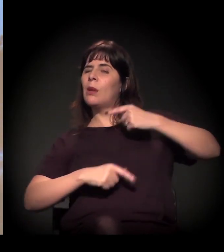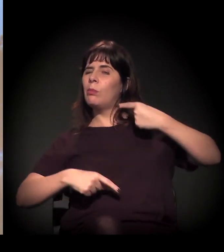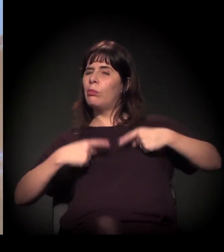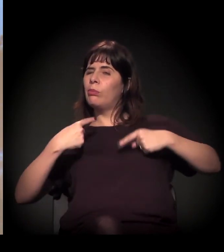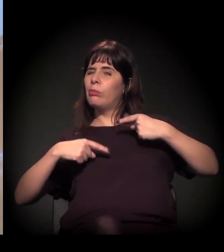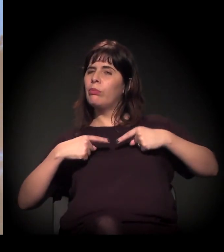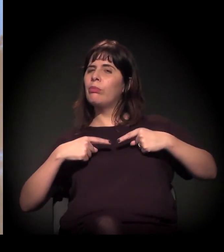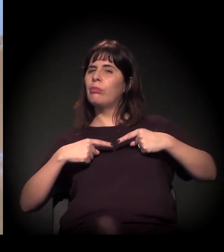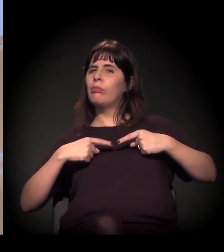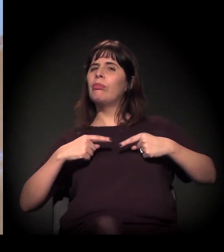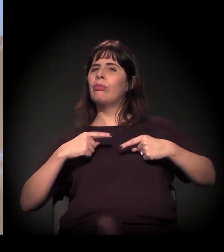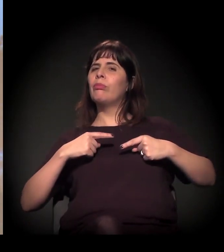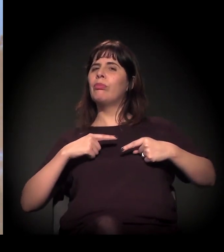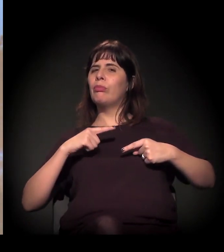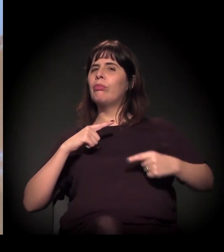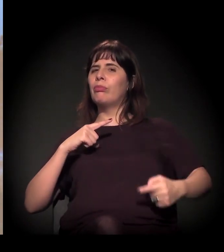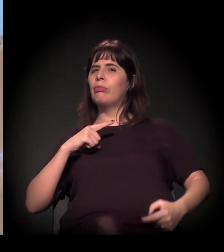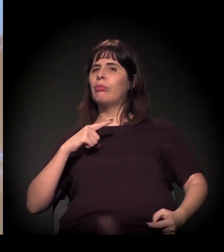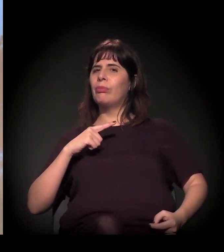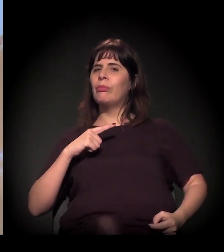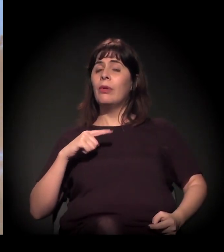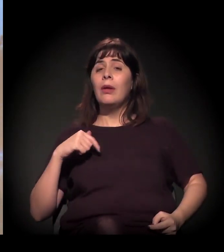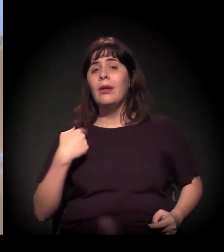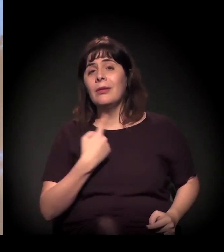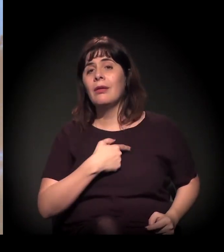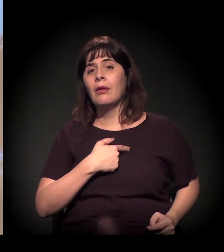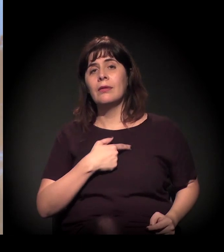Então acho que a gente tem que exigir um debate claro disso.